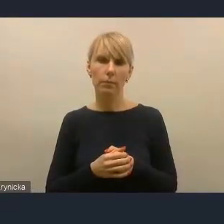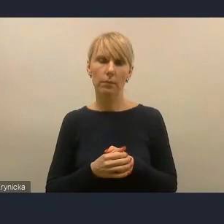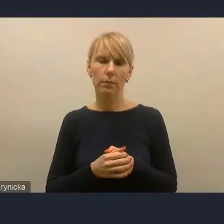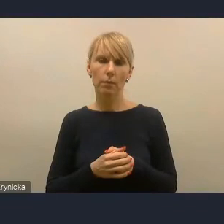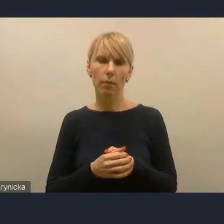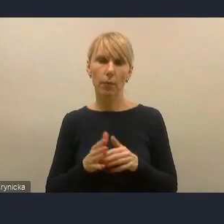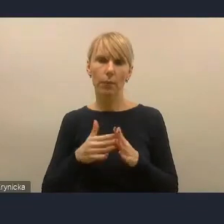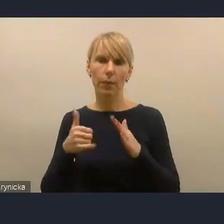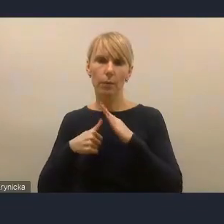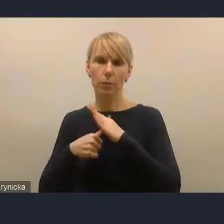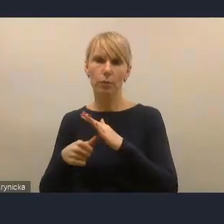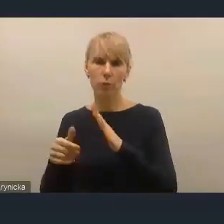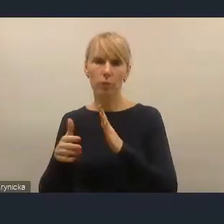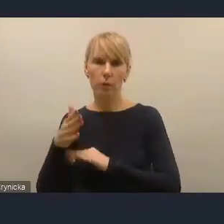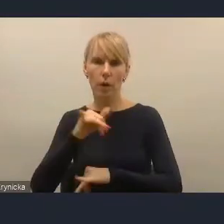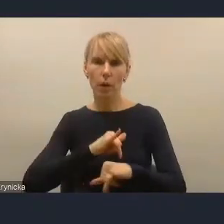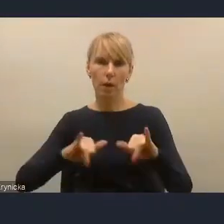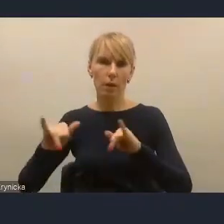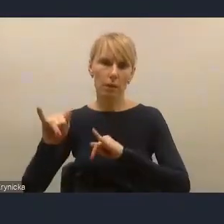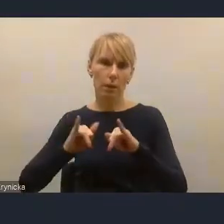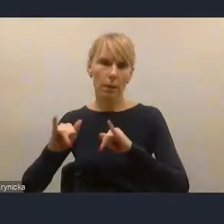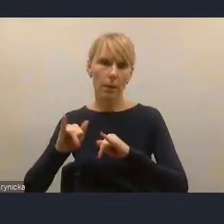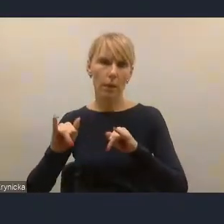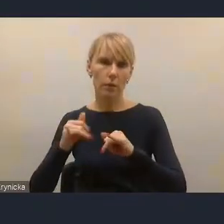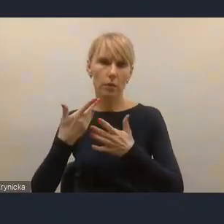przejście czy też zdecentralizowanie niżej